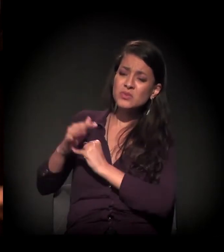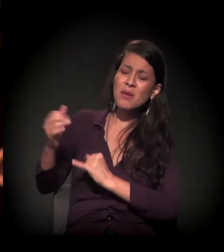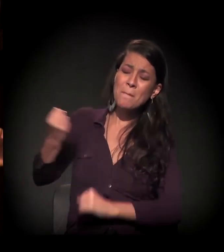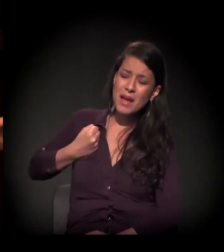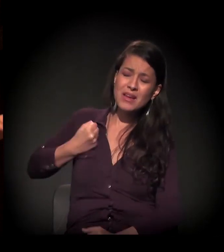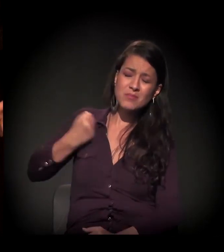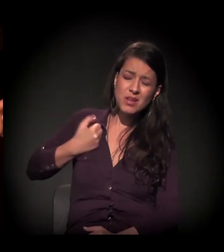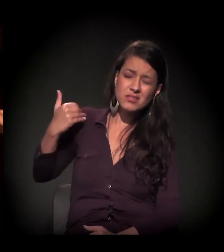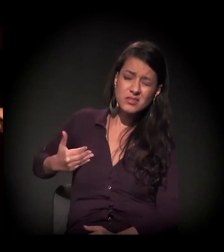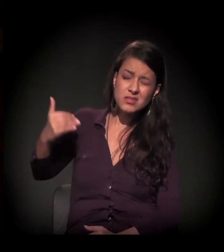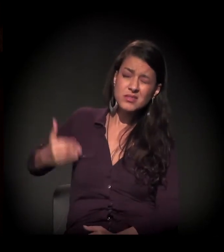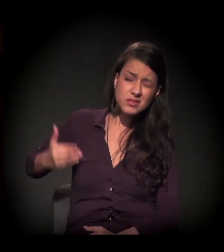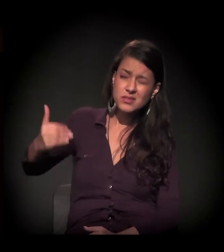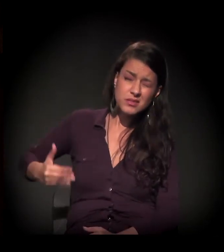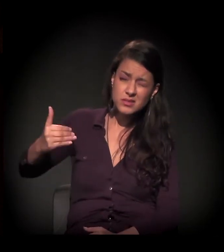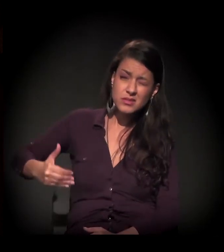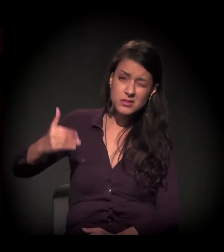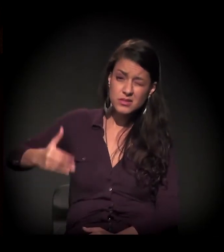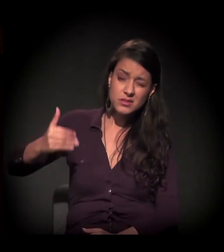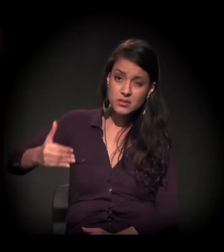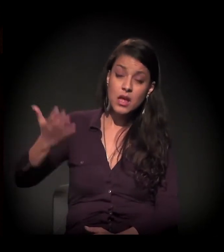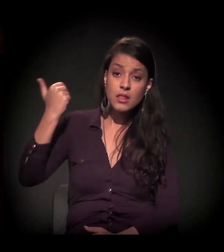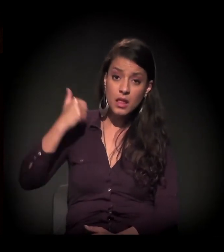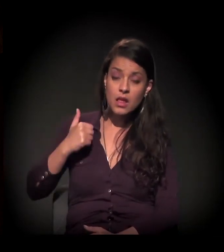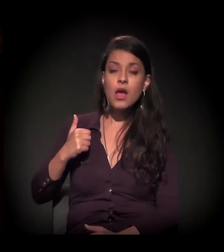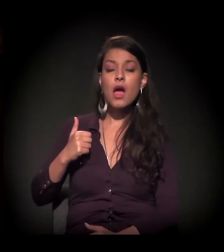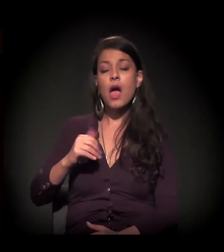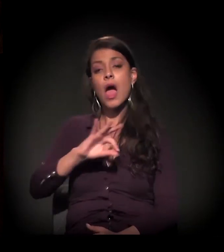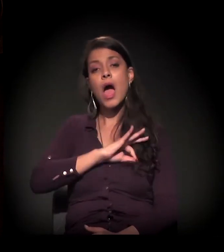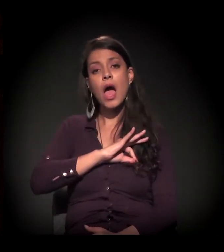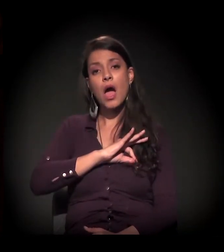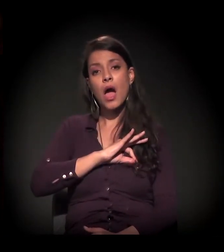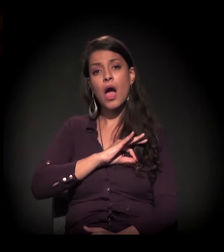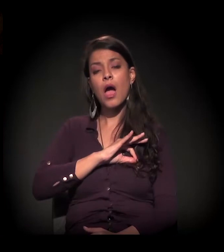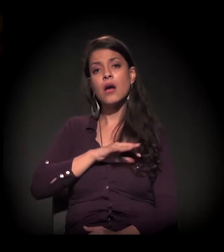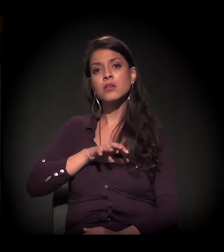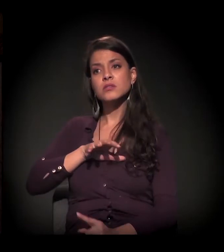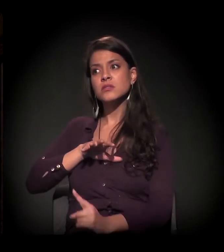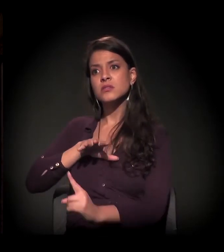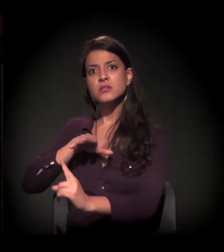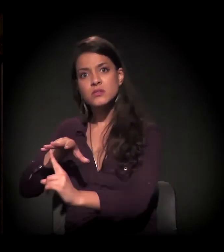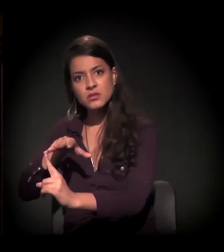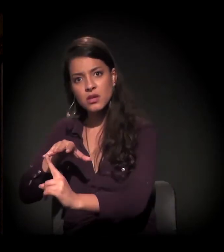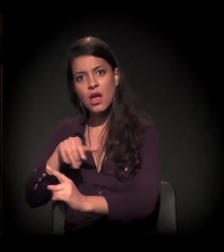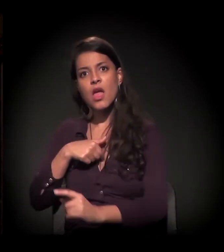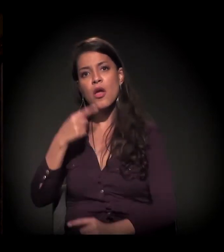No período das ações policiais, eu vi muita gente indo para a comunidade onde eu estava,